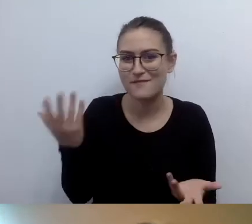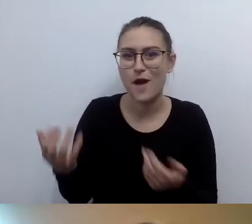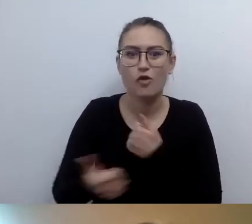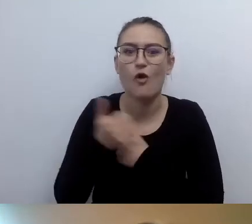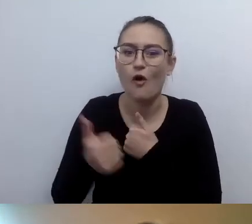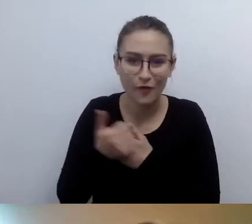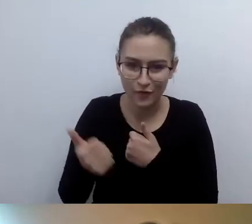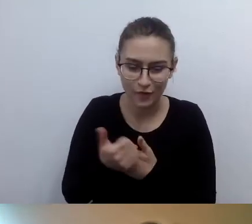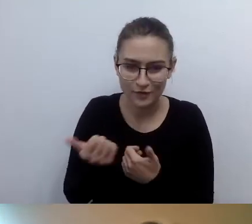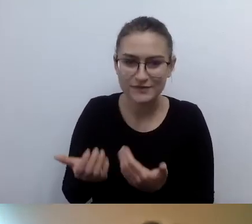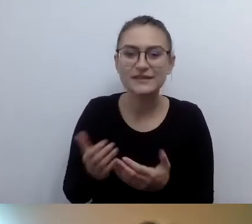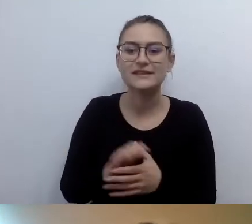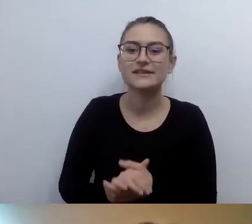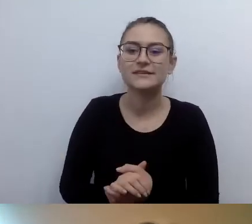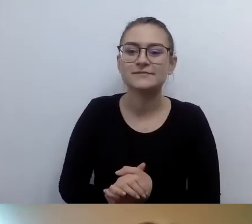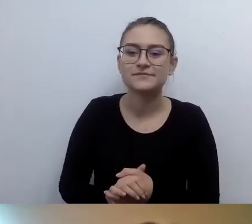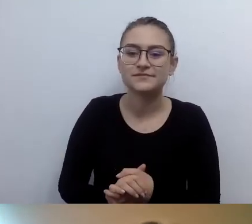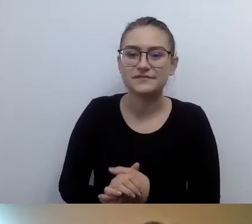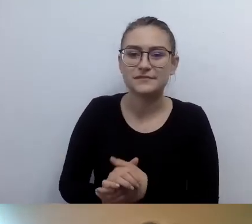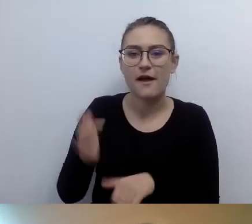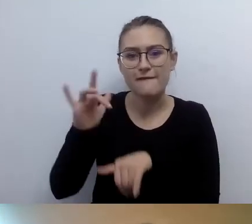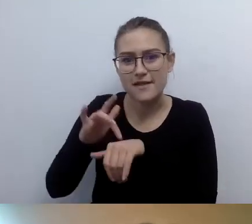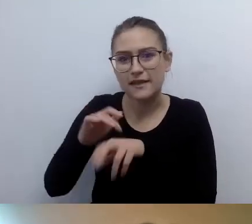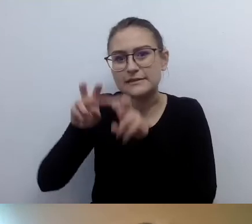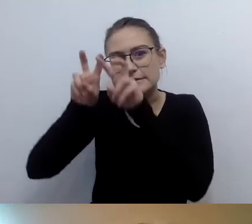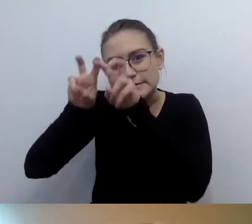wynikających z faktu pochylenia się nad tym w sposób naukowy,